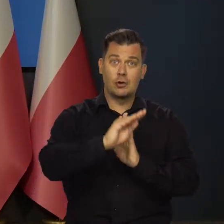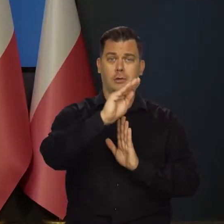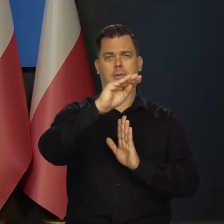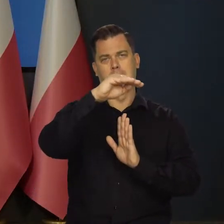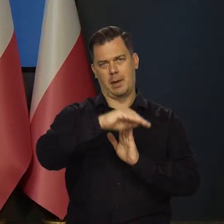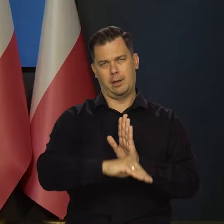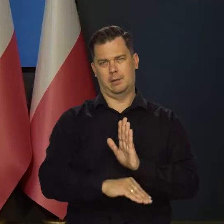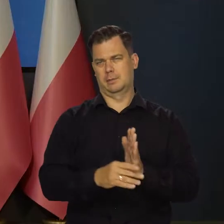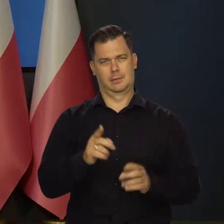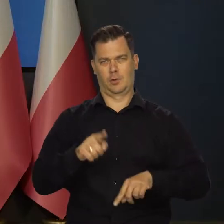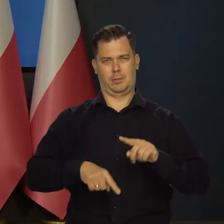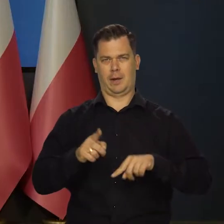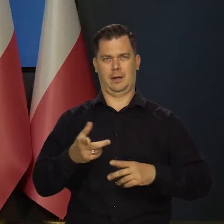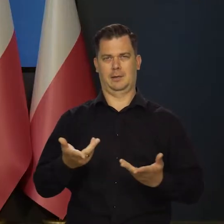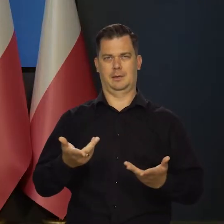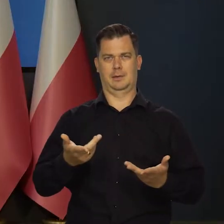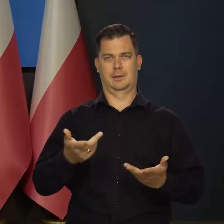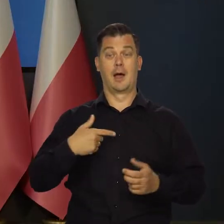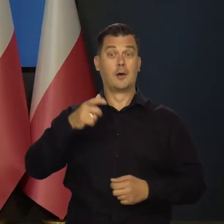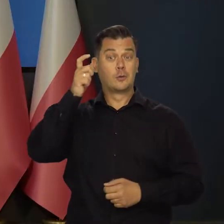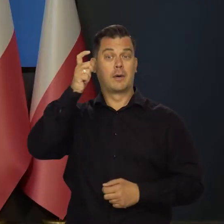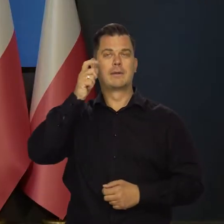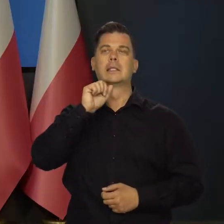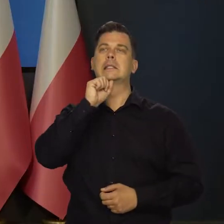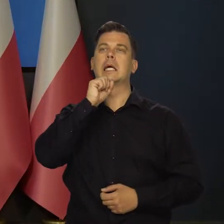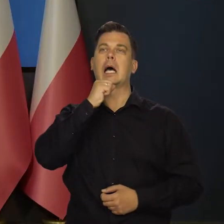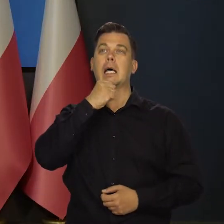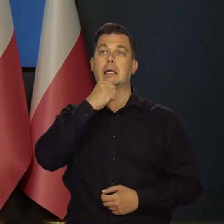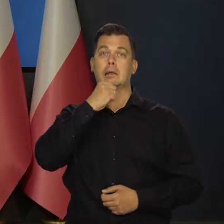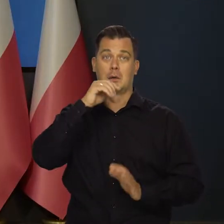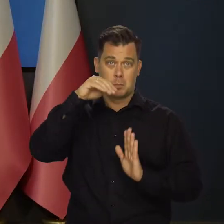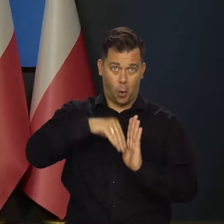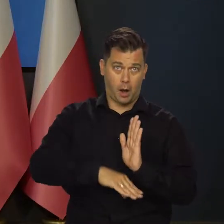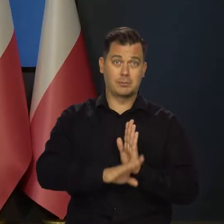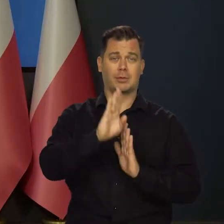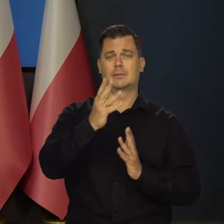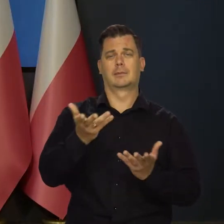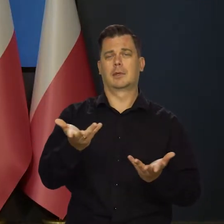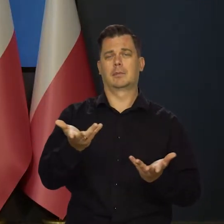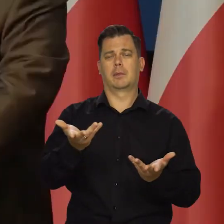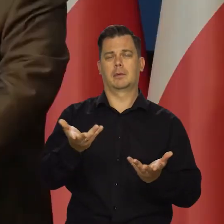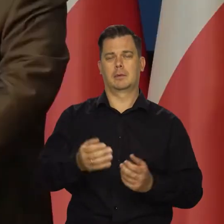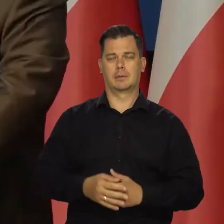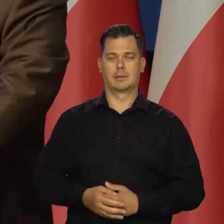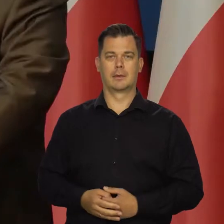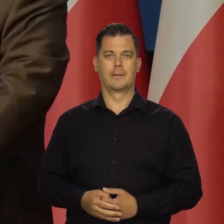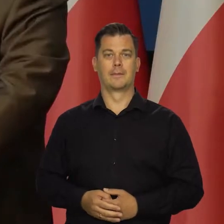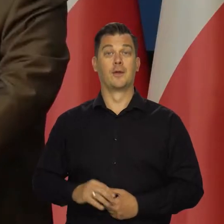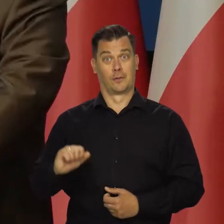Jak maleje to rośnie. Tak to jest. Nie jak z człowiekiem, że się starzeje w jednym kierunku. Niestety.